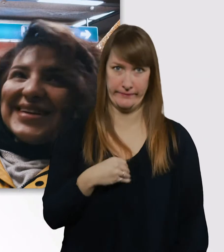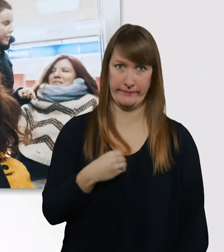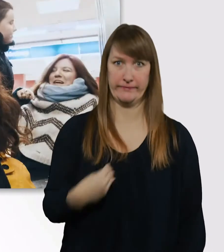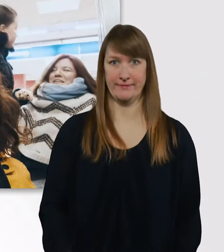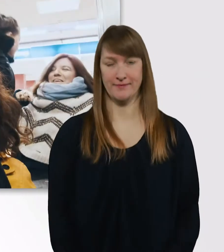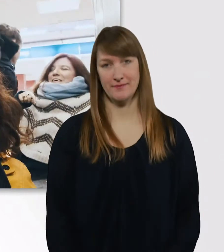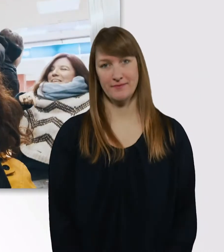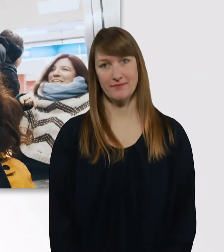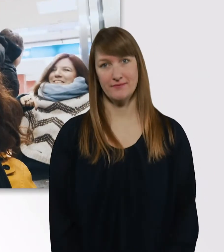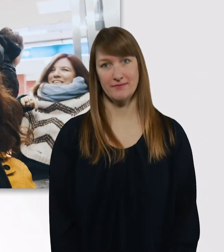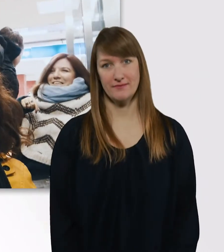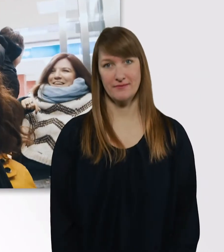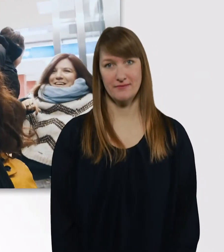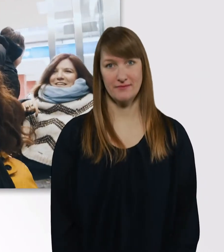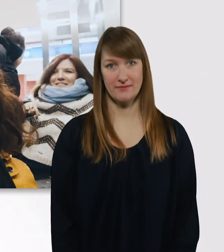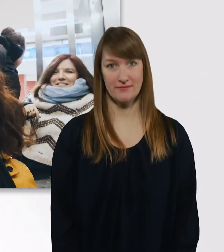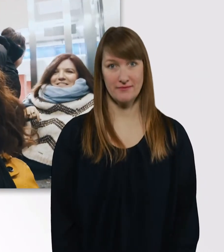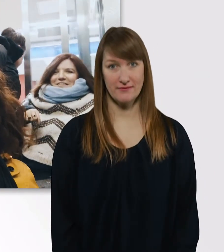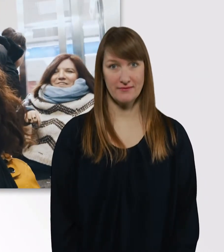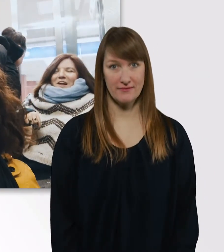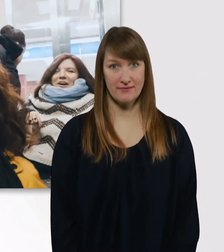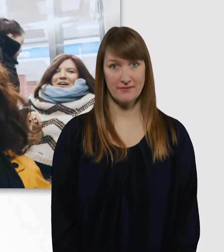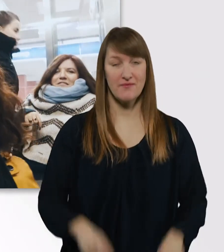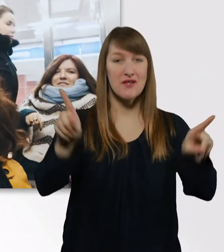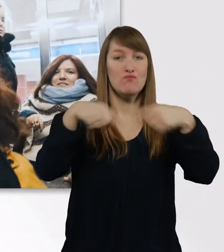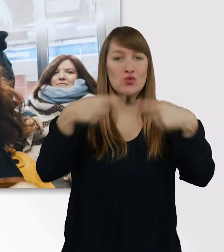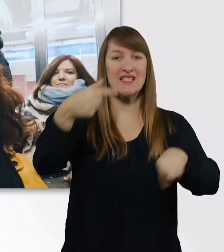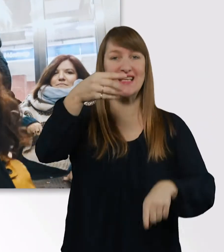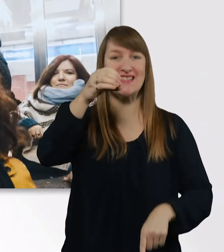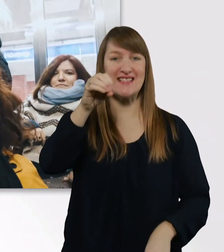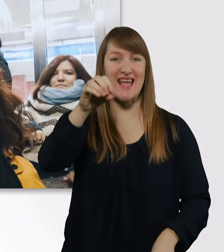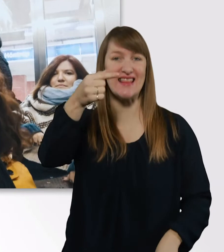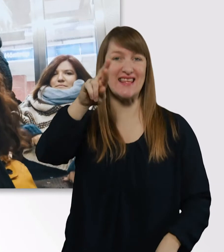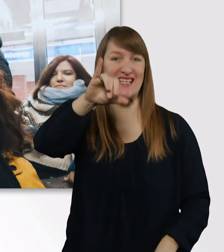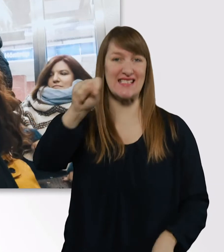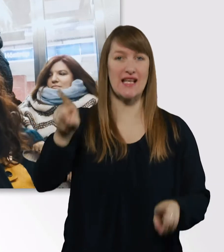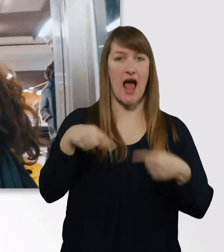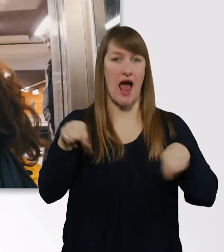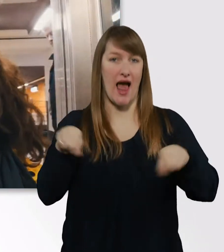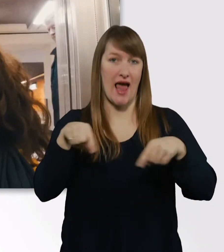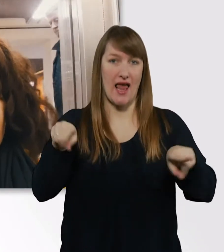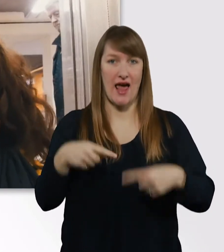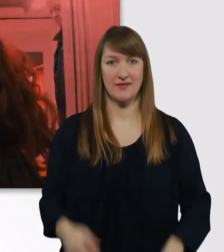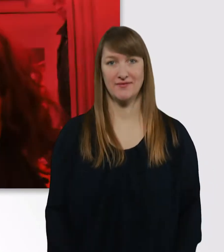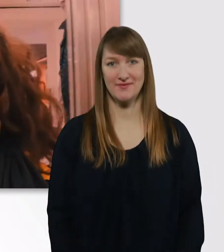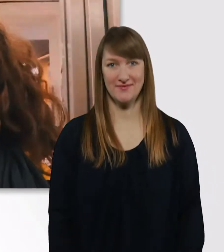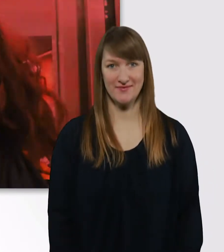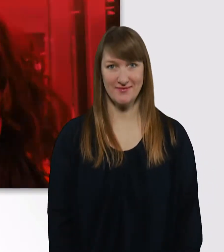Tetris. - Tetris. (Tetris-Melodie) Oh.